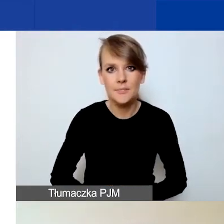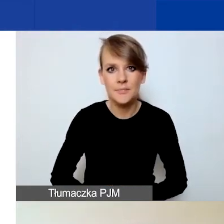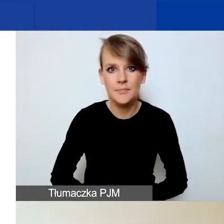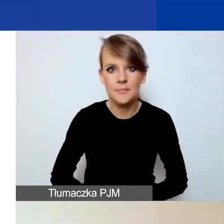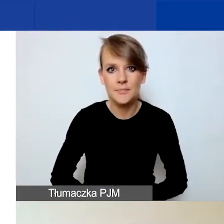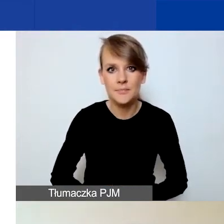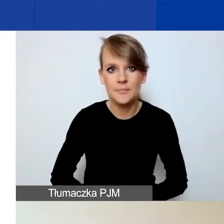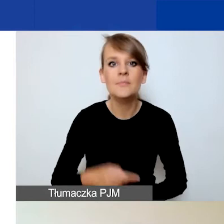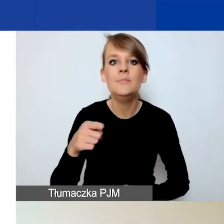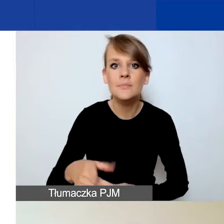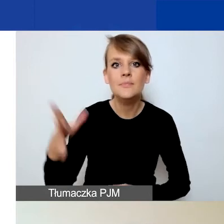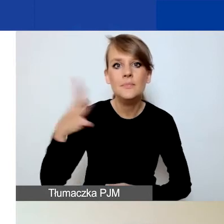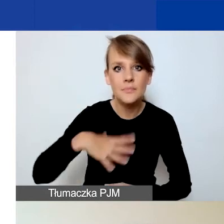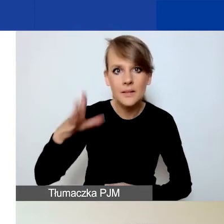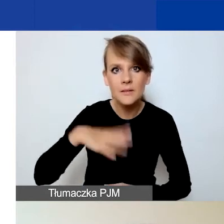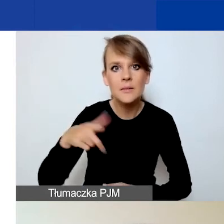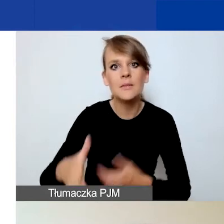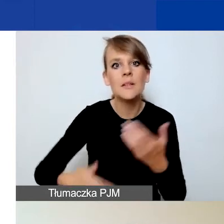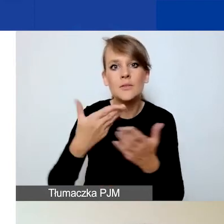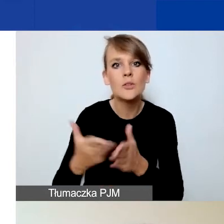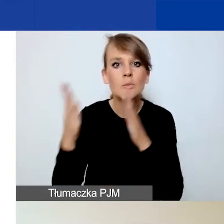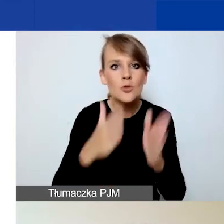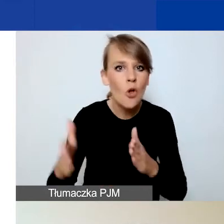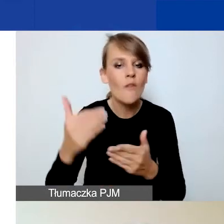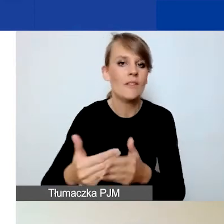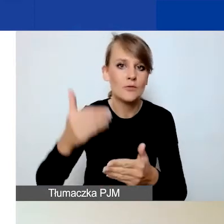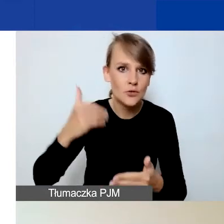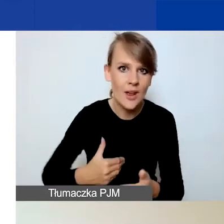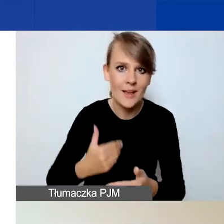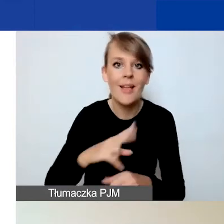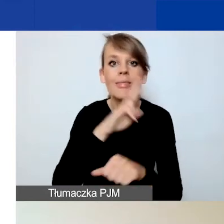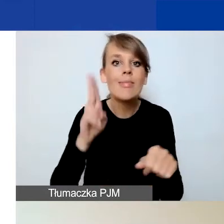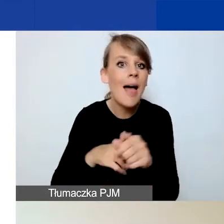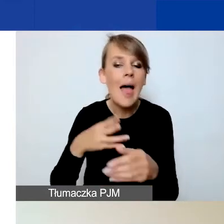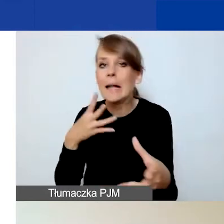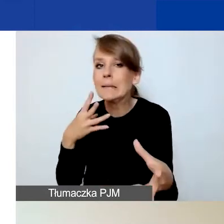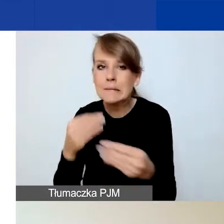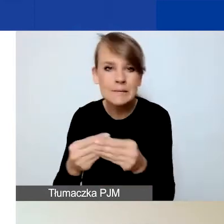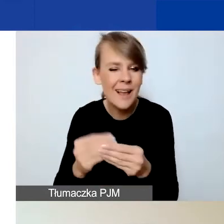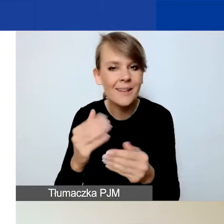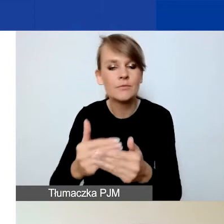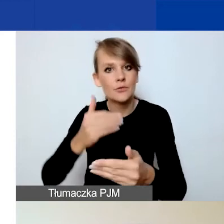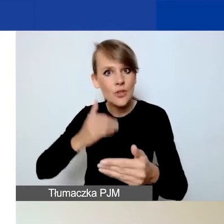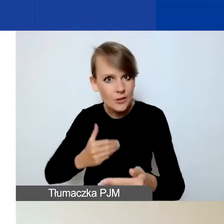do przygotowania tego wniosku jednak wcześniej, przed deadlinem i potem ponowne zapoznanie się z nim.